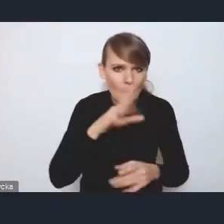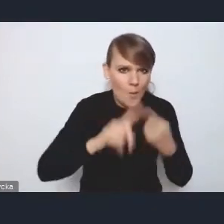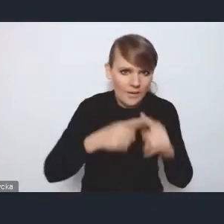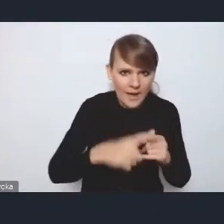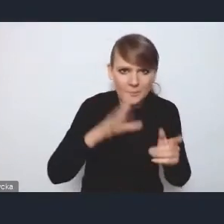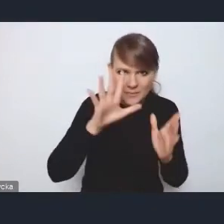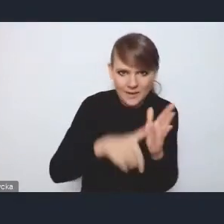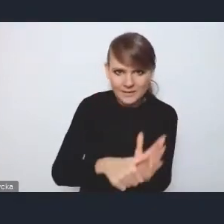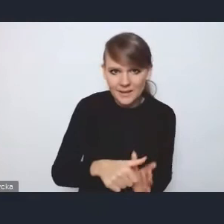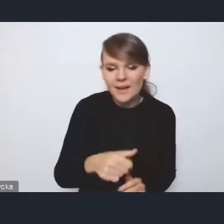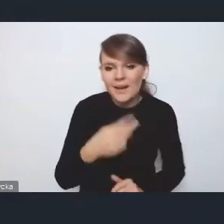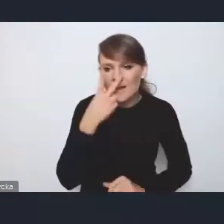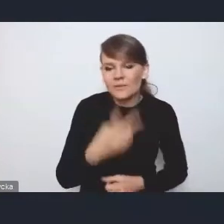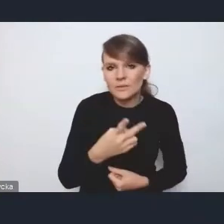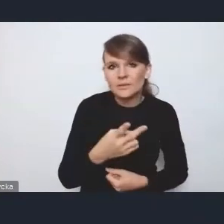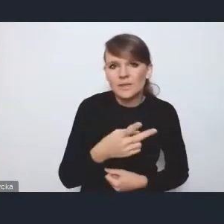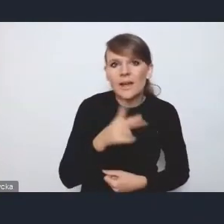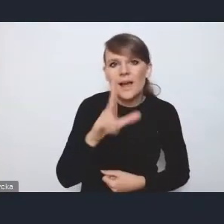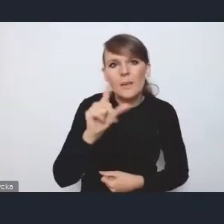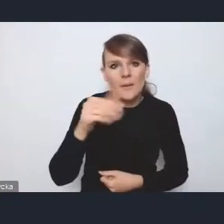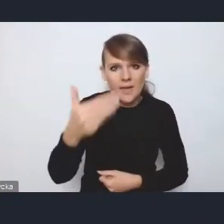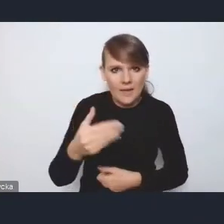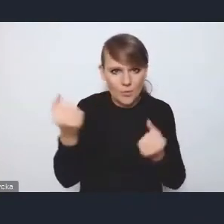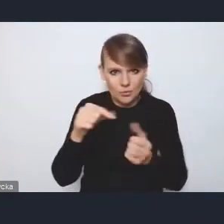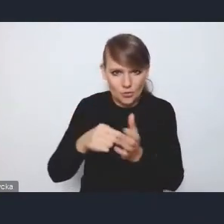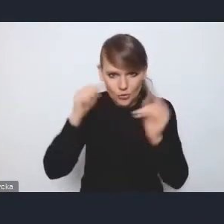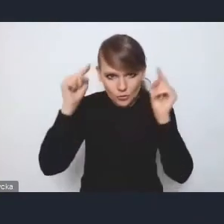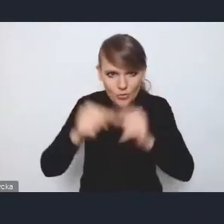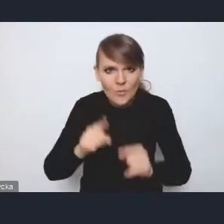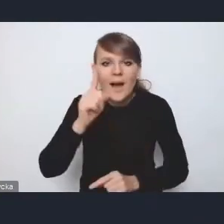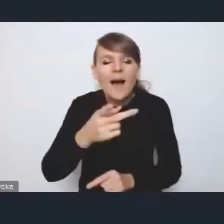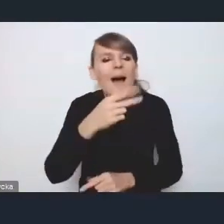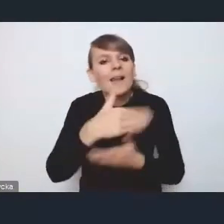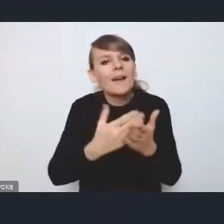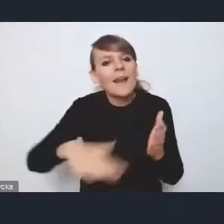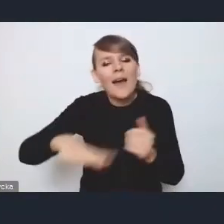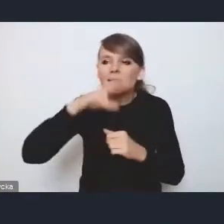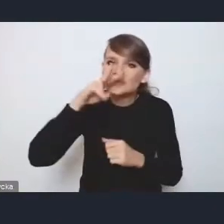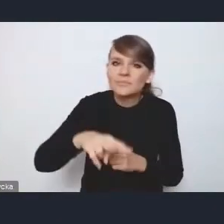na których tu widzę się mocno KPM skupia, natomiast z punktu widzenia kraju jest to jeden z kluczowych aspektów,